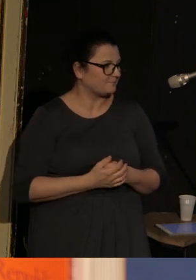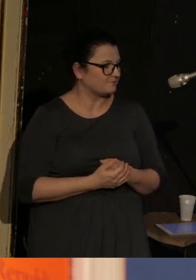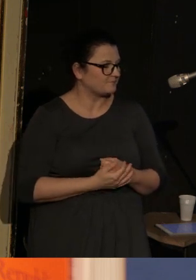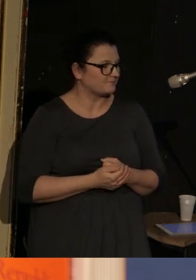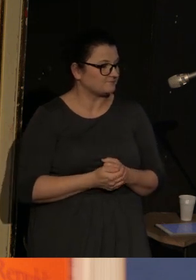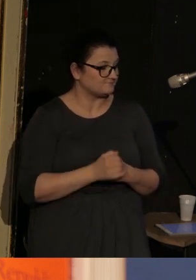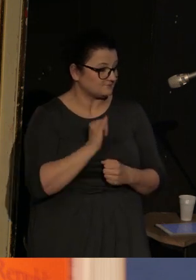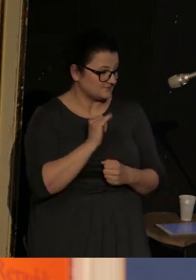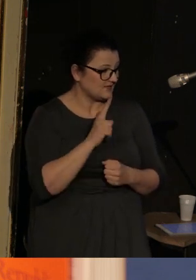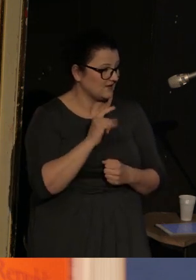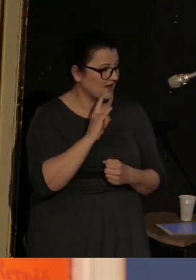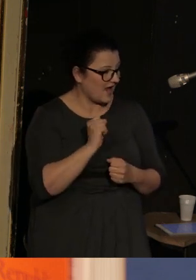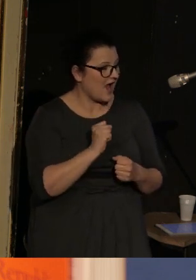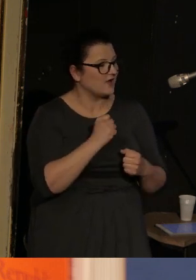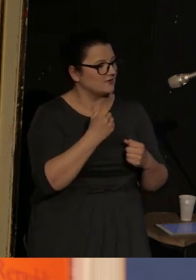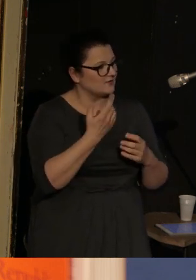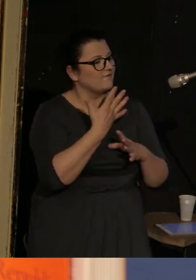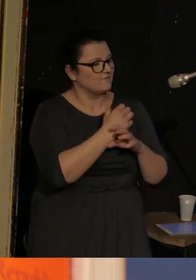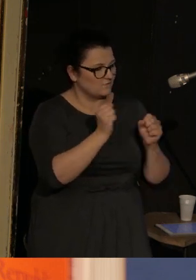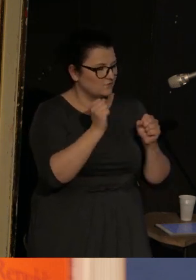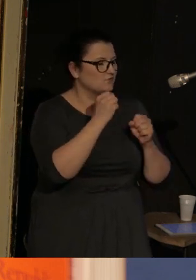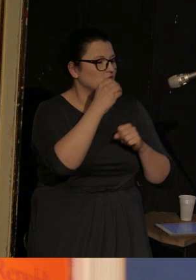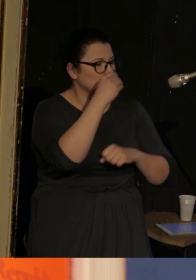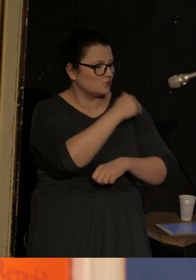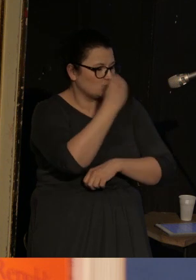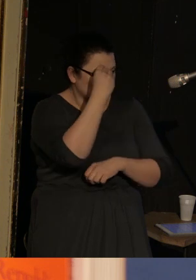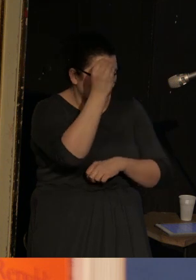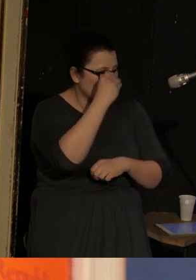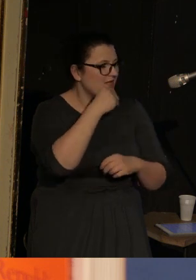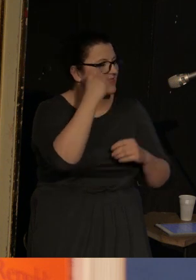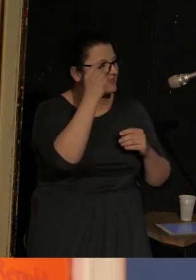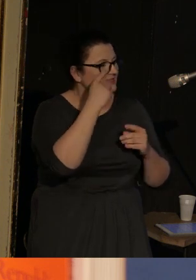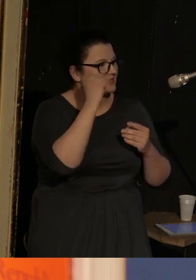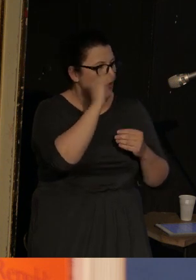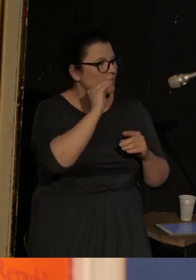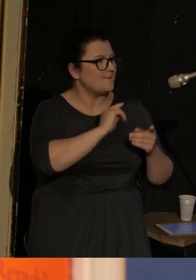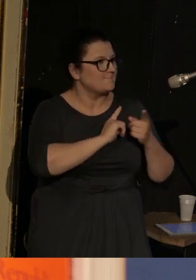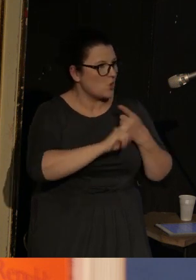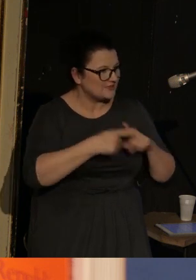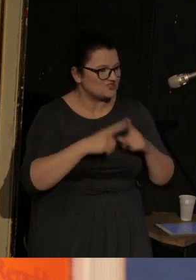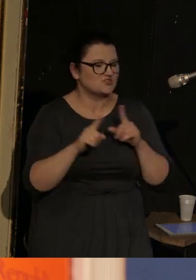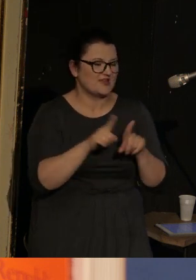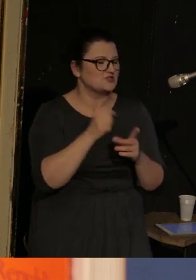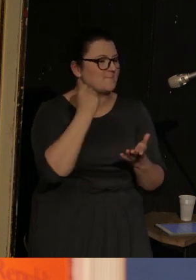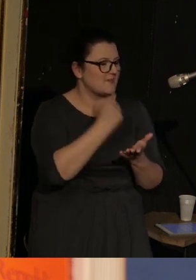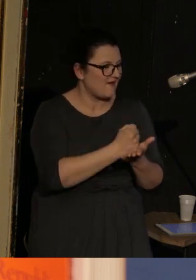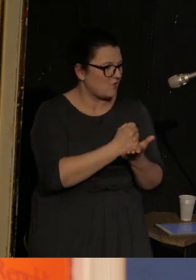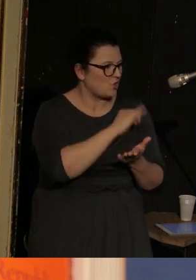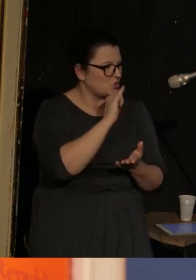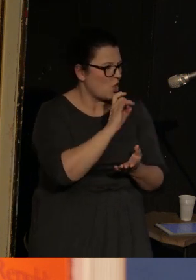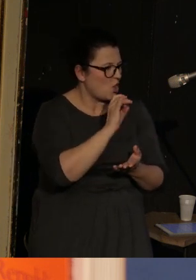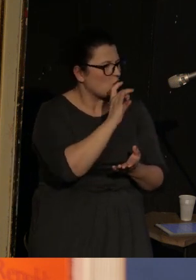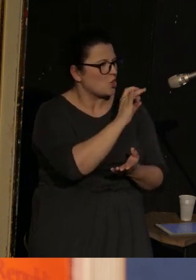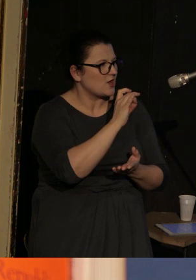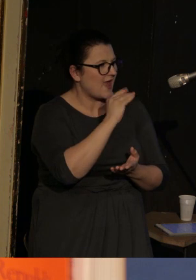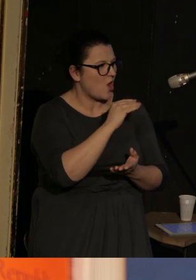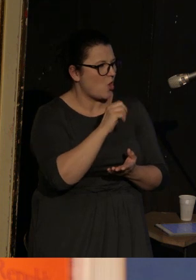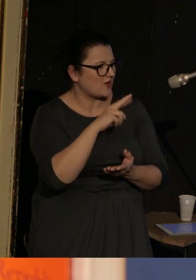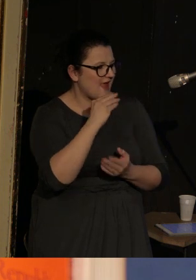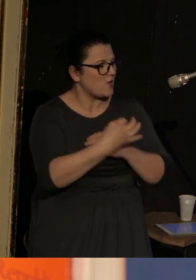Ilia skończył nauki polityczne i prawo w Georgetown University, i potem na Uniwersytecie Kalifornijskim